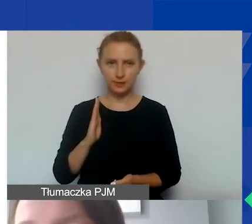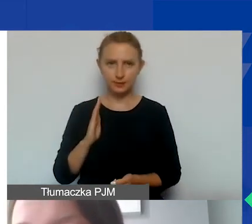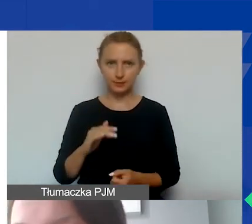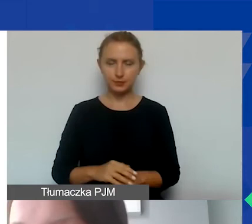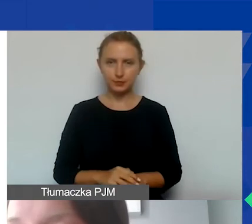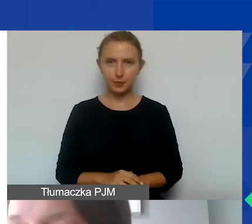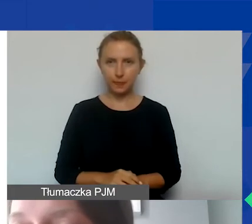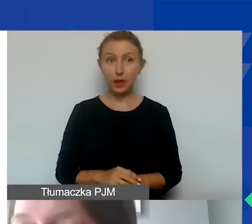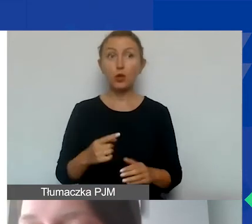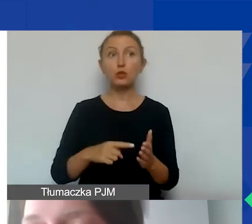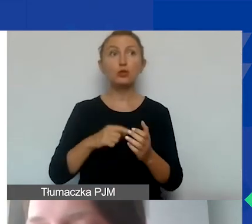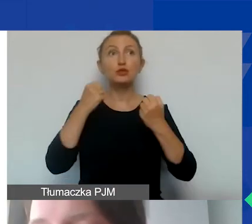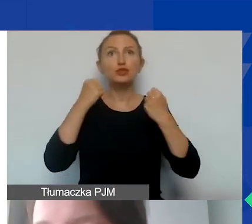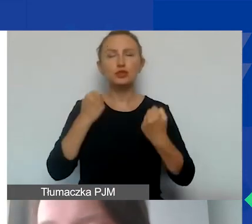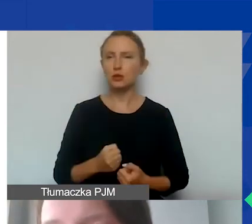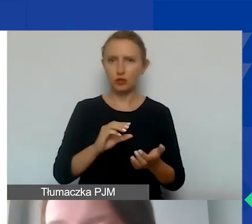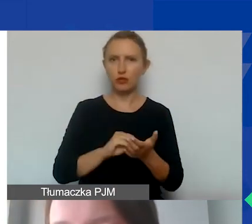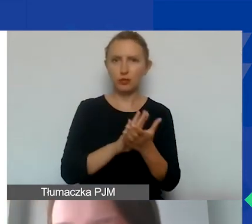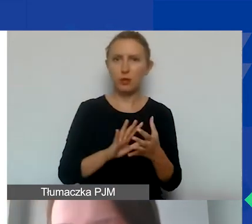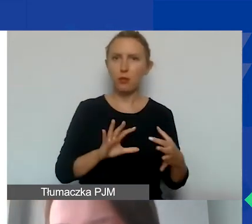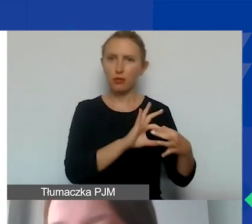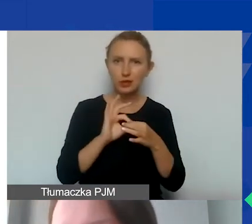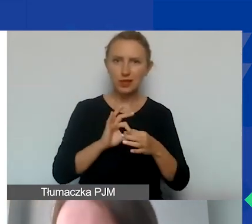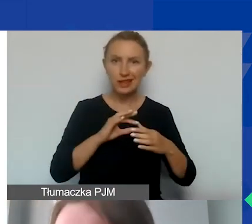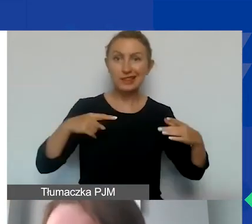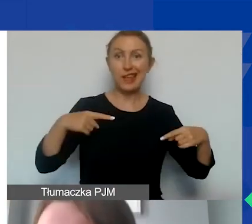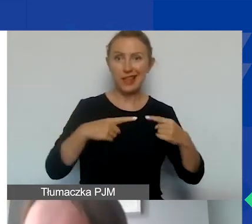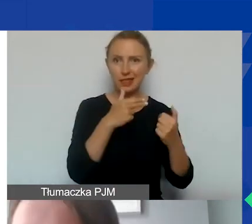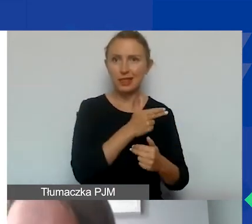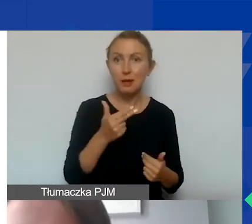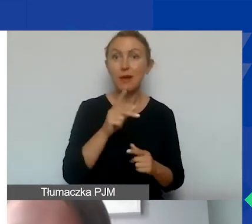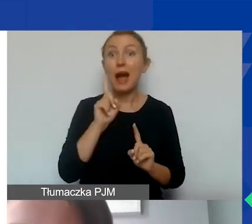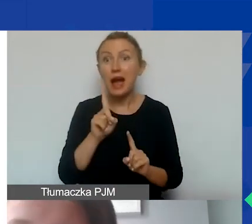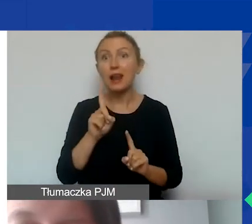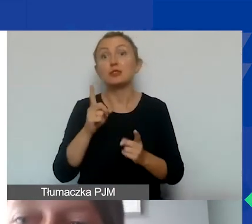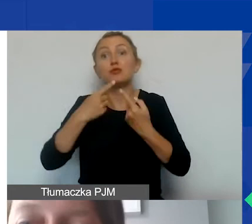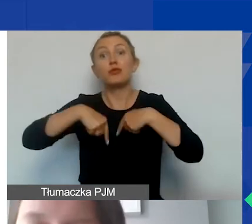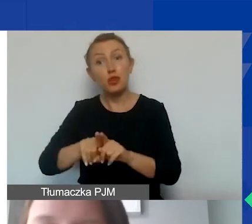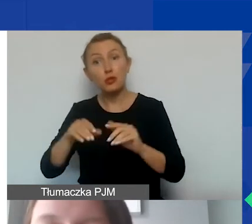które trudno wydzielić, powiązać z działaniami merytorycznymi, ale żeby można było realizować nasz projekt,